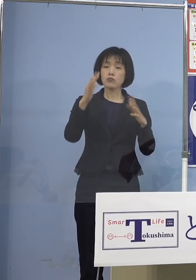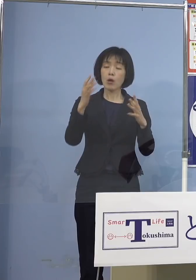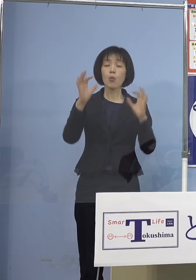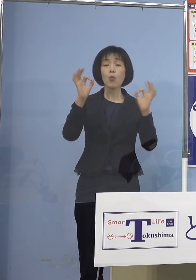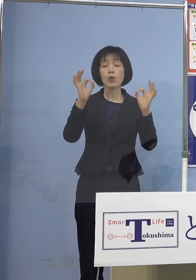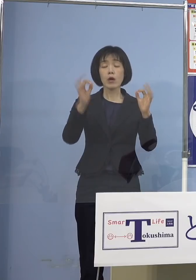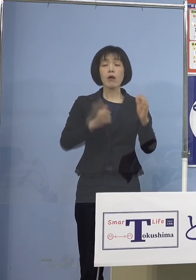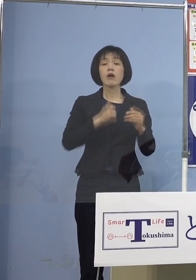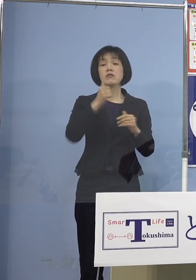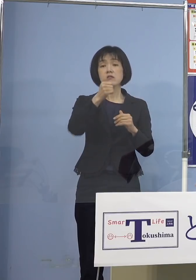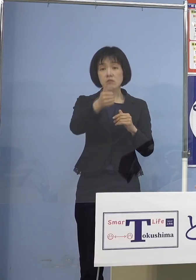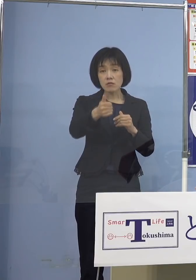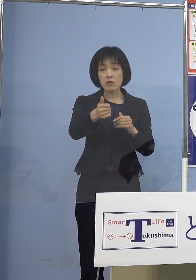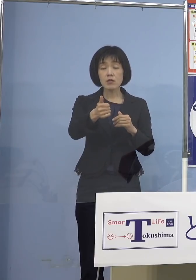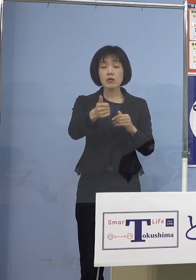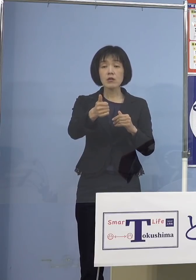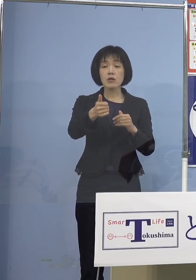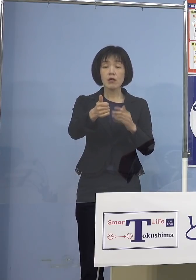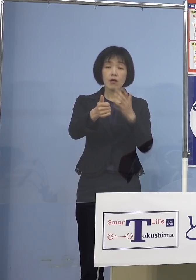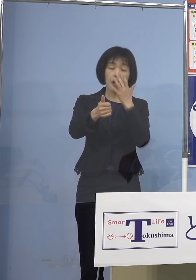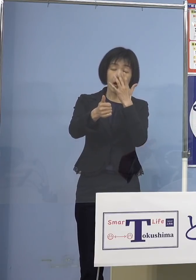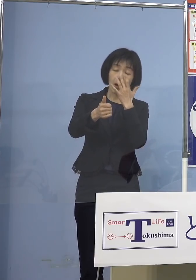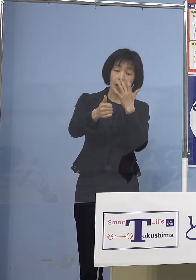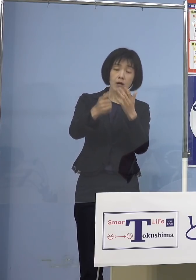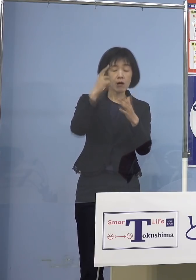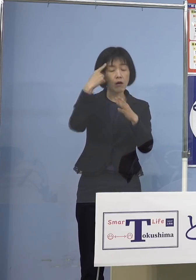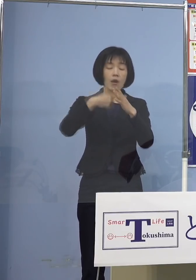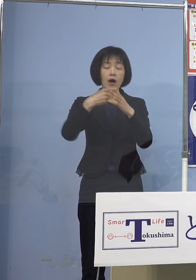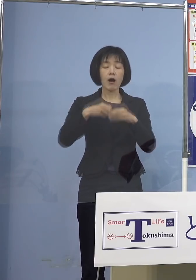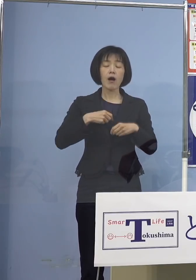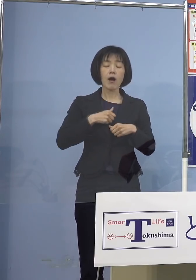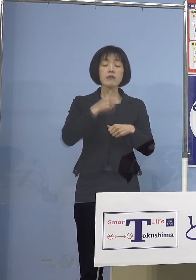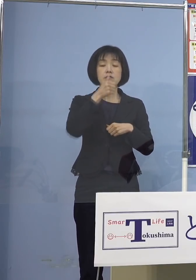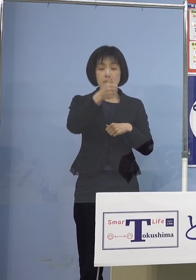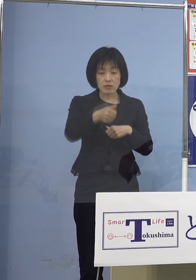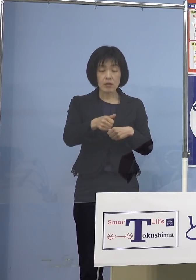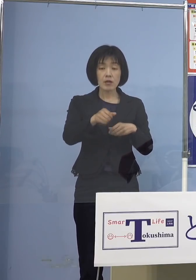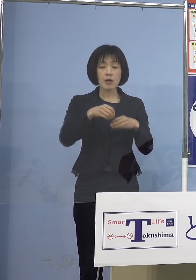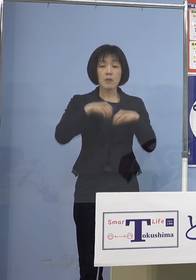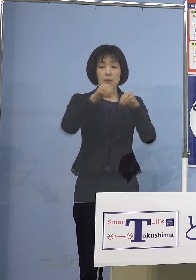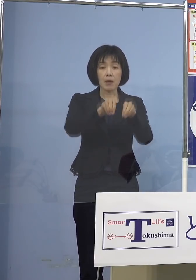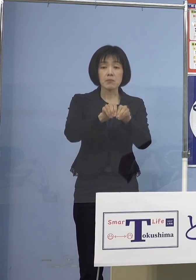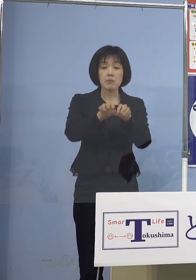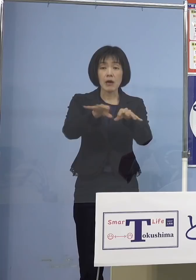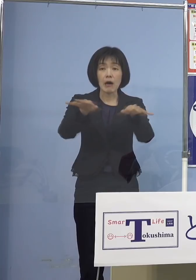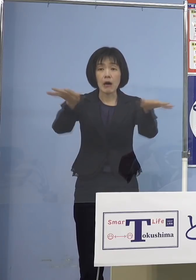そして高齢者に拡げちゃうと こうしたことも例としてある訳ですので